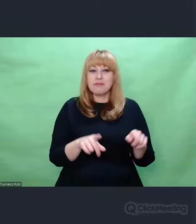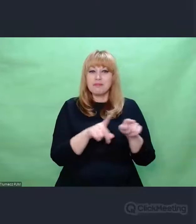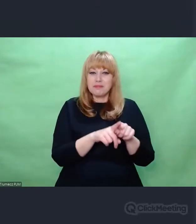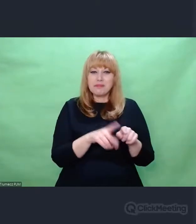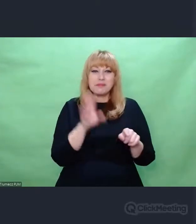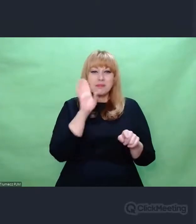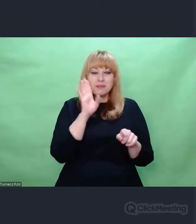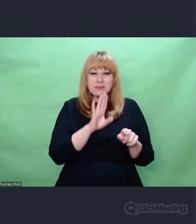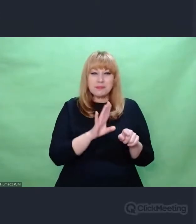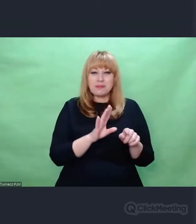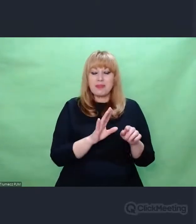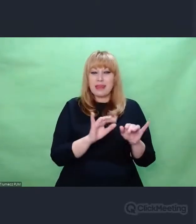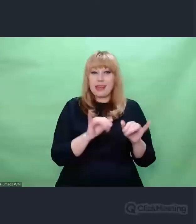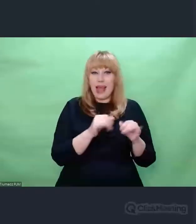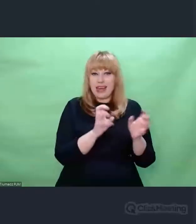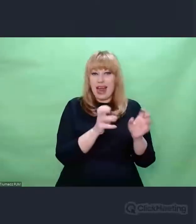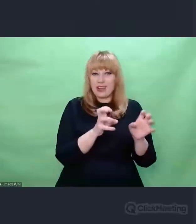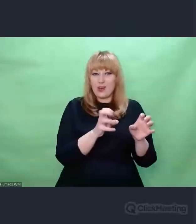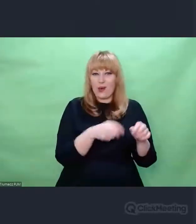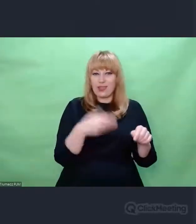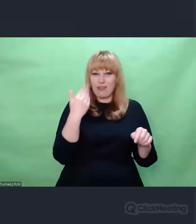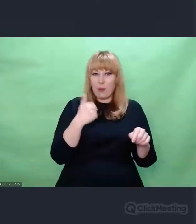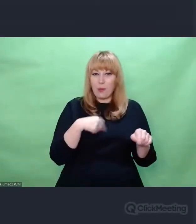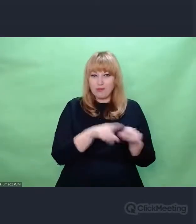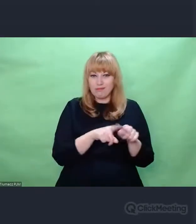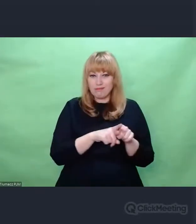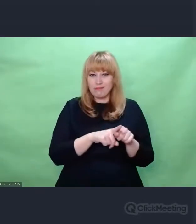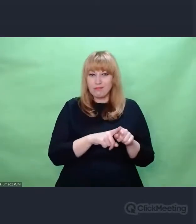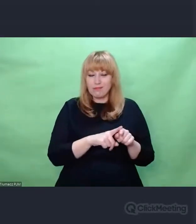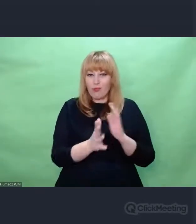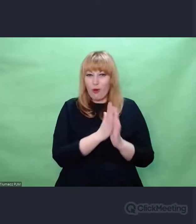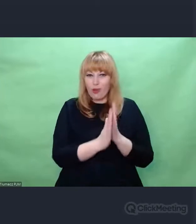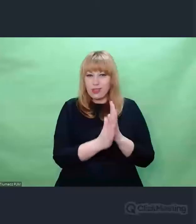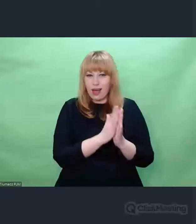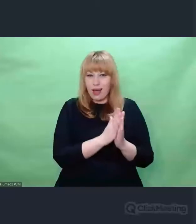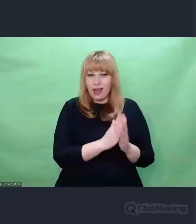elementami konsumenckiego sposobu odbierania dźwięku, jakichś zestawów stereo, głośników,